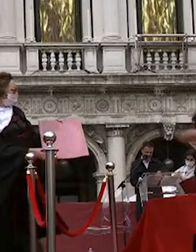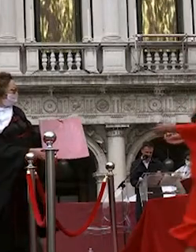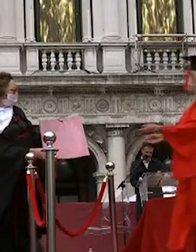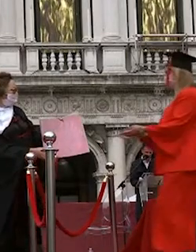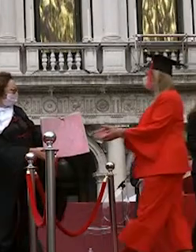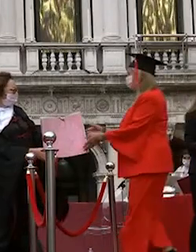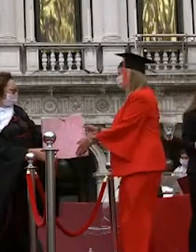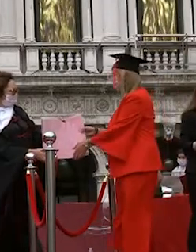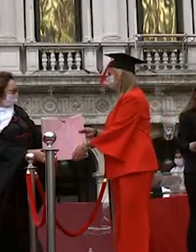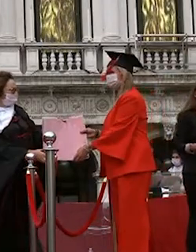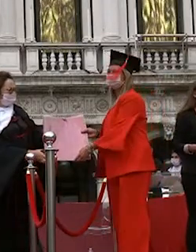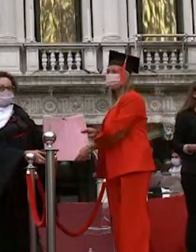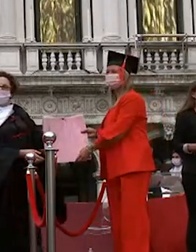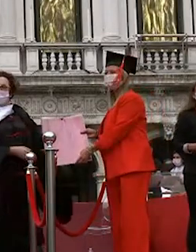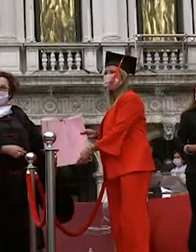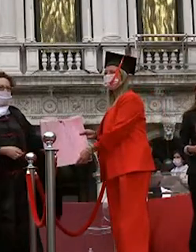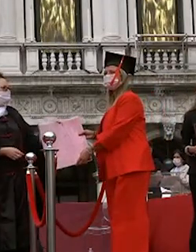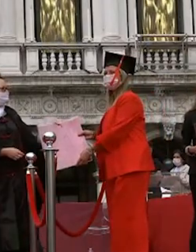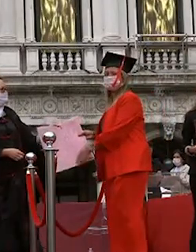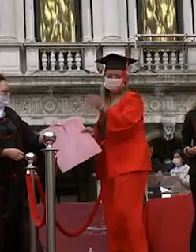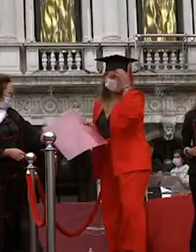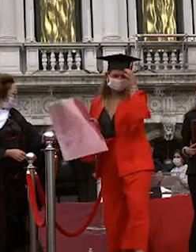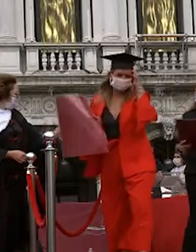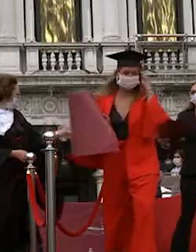su nine arzak